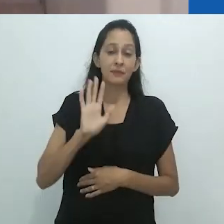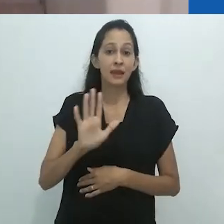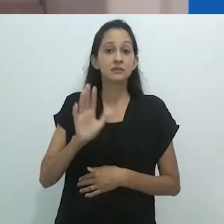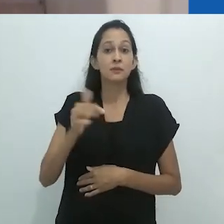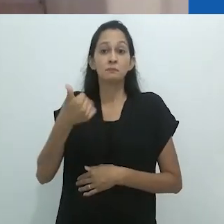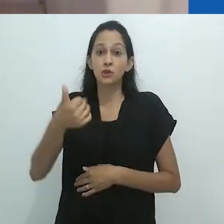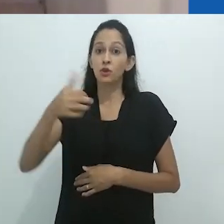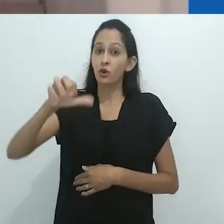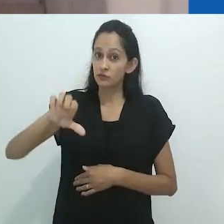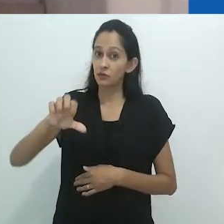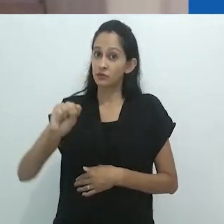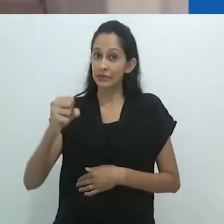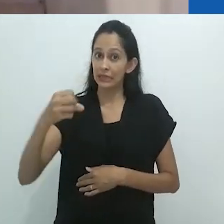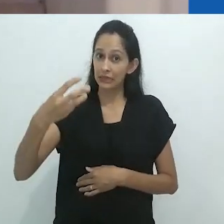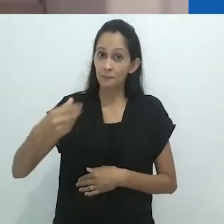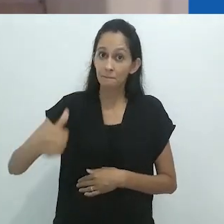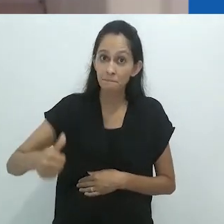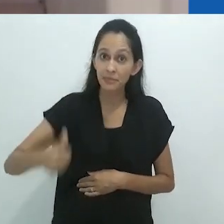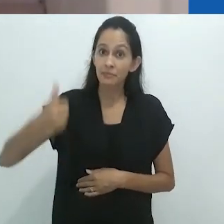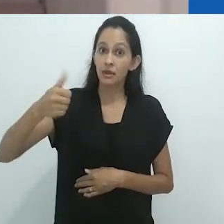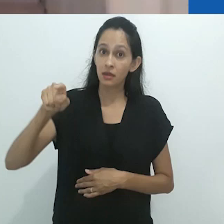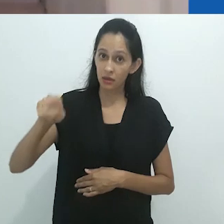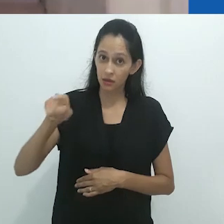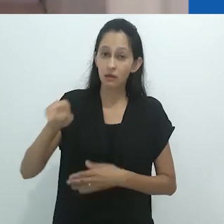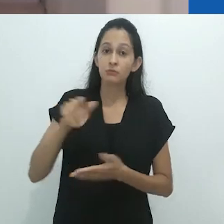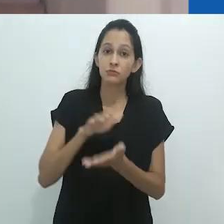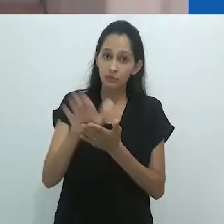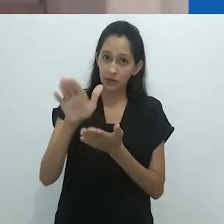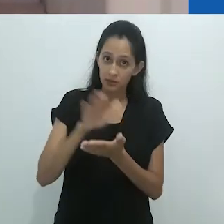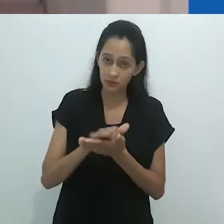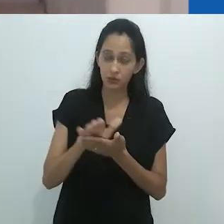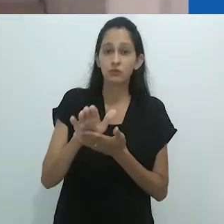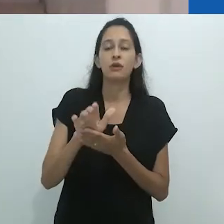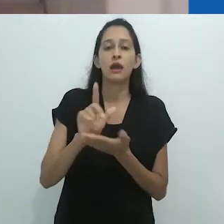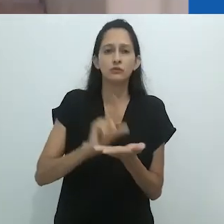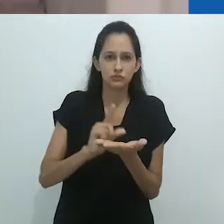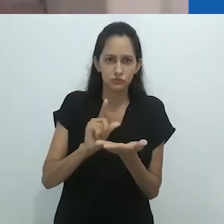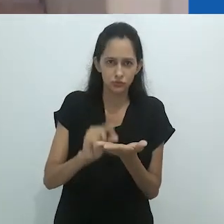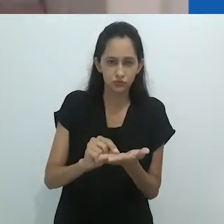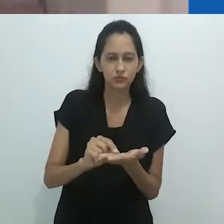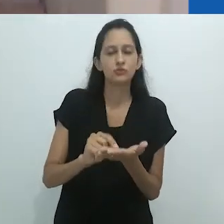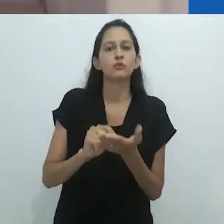com um artigo – baseado no mesmo livro – publicado na revista Religião e Sociedade.